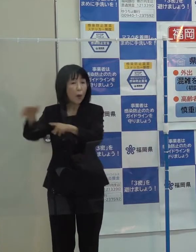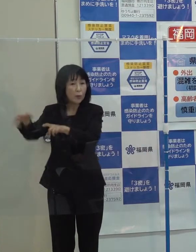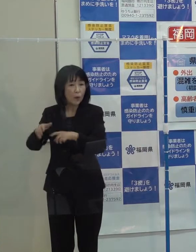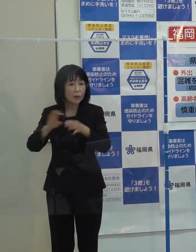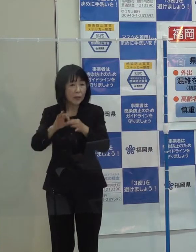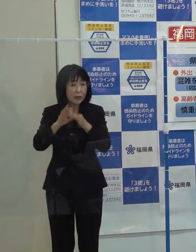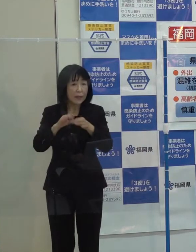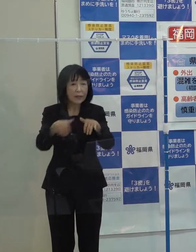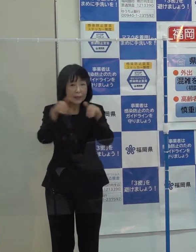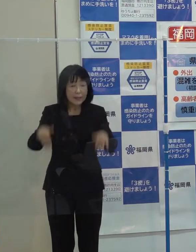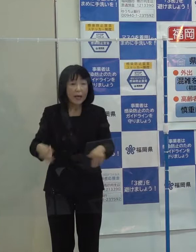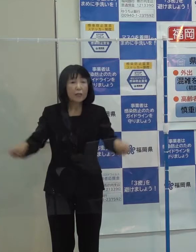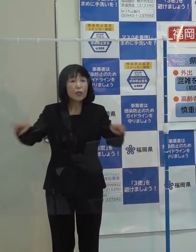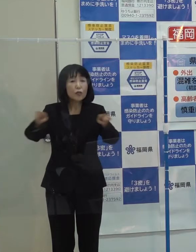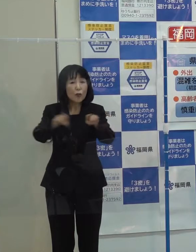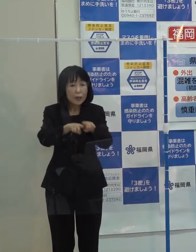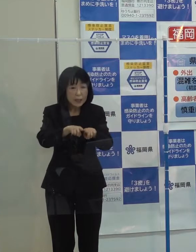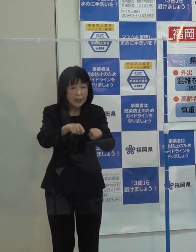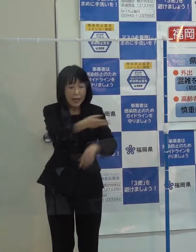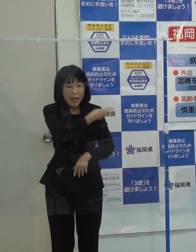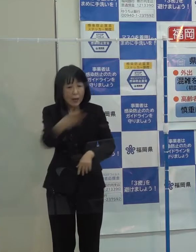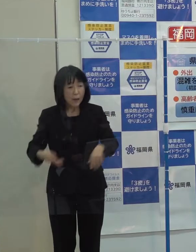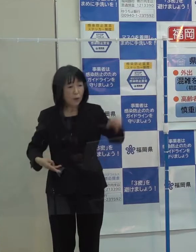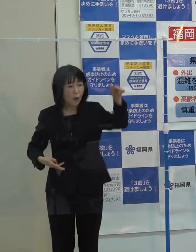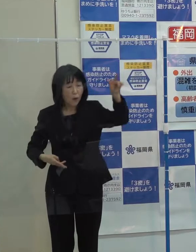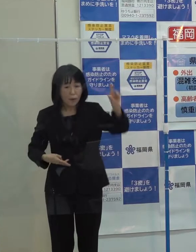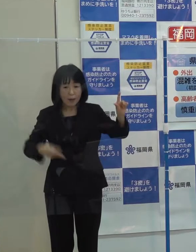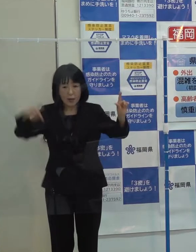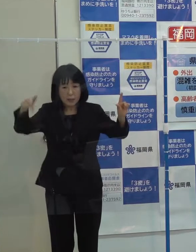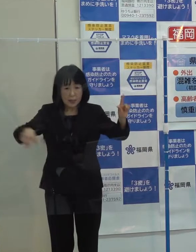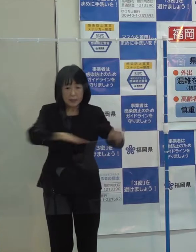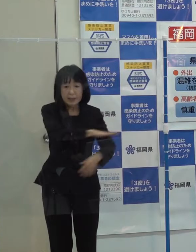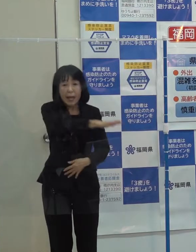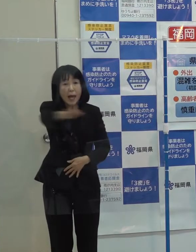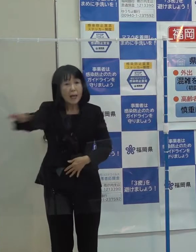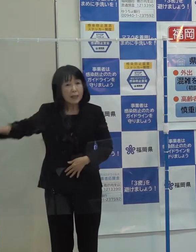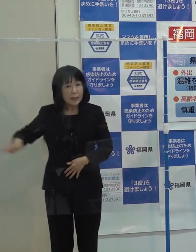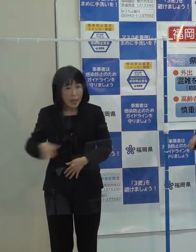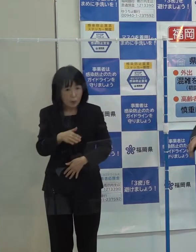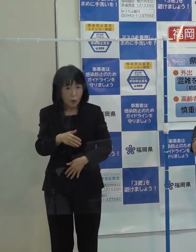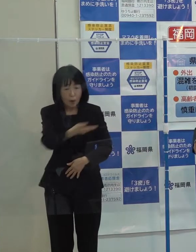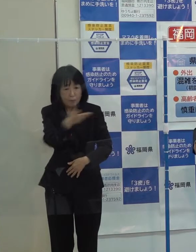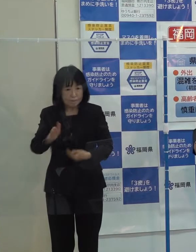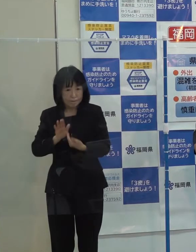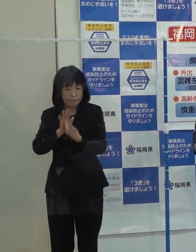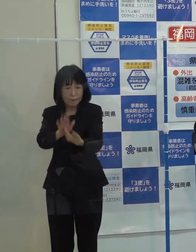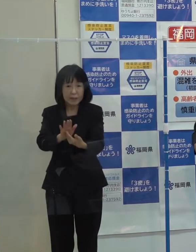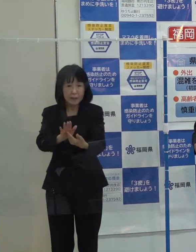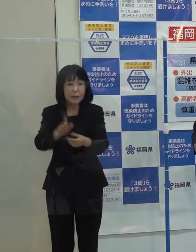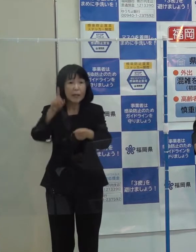上流から下流までの流域全体の総合的な治水対策に取り組んでいるところです